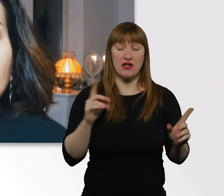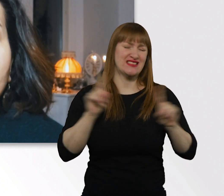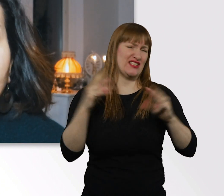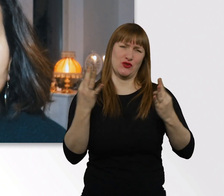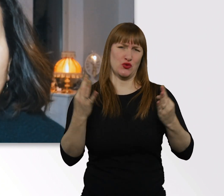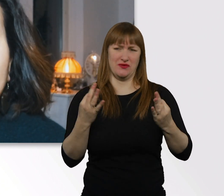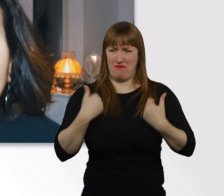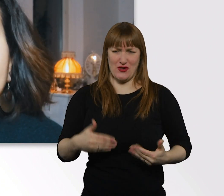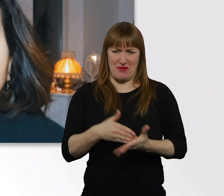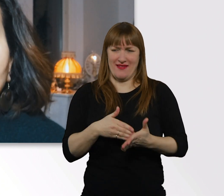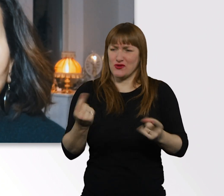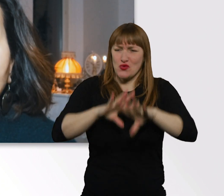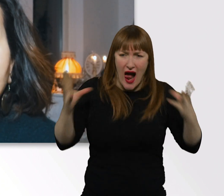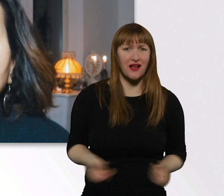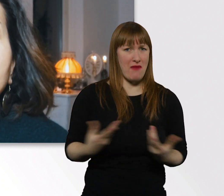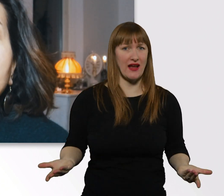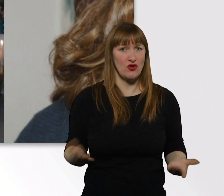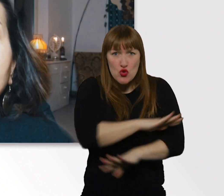das ist bei Menschen generell so, ne?